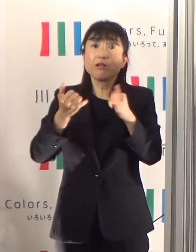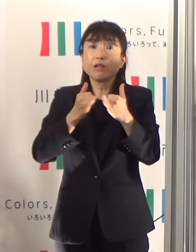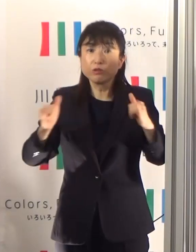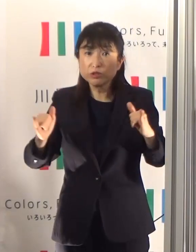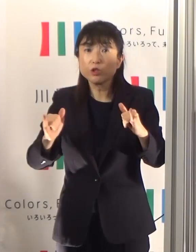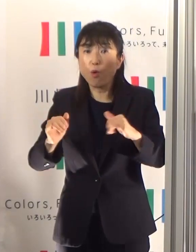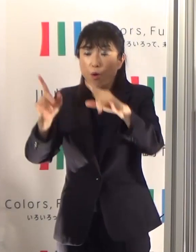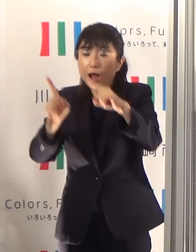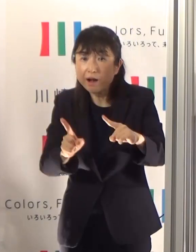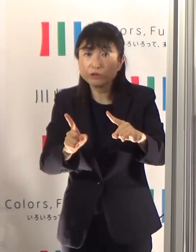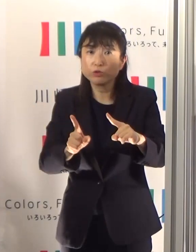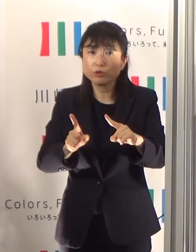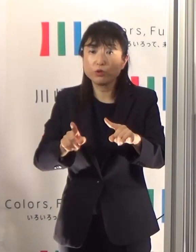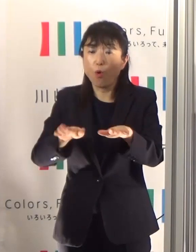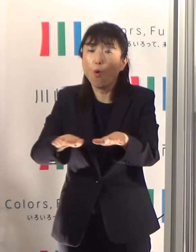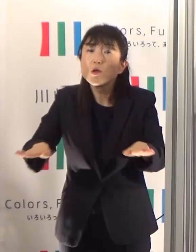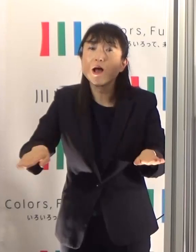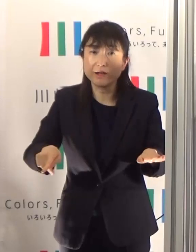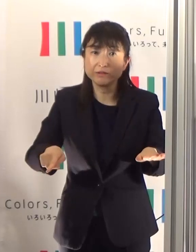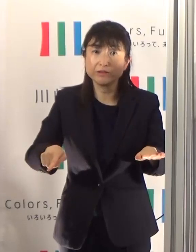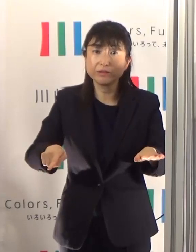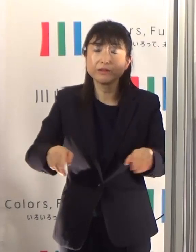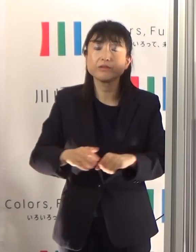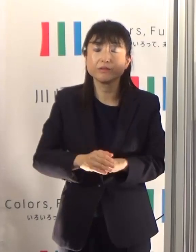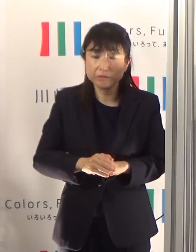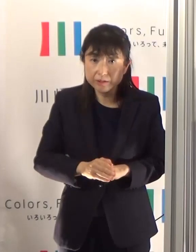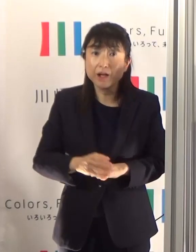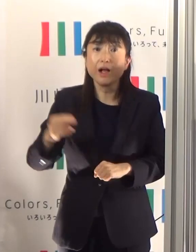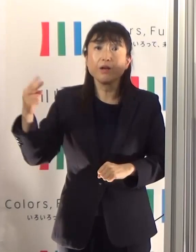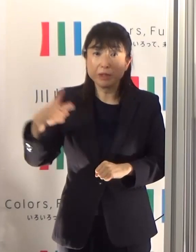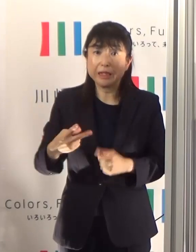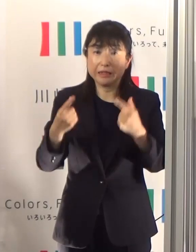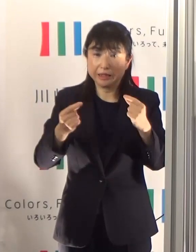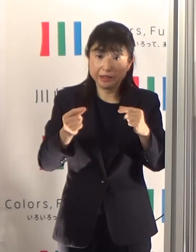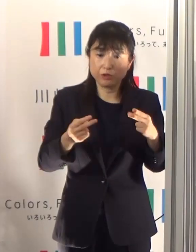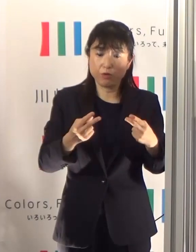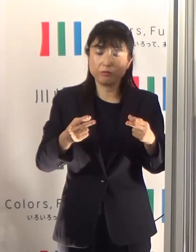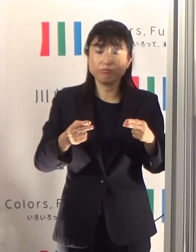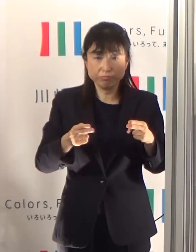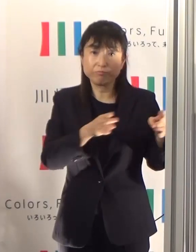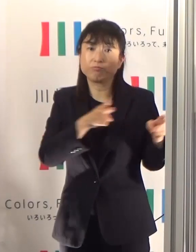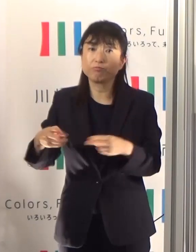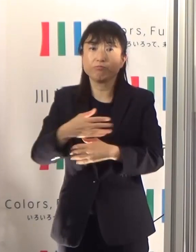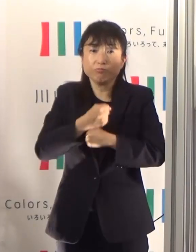また、増えるかもしれないことに対して引き続き備えていく必要があります